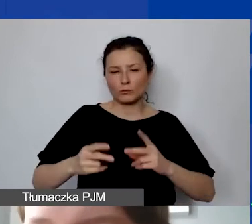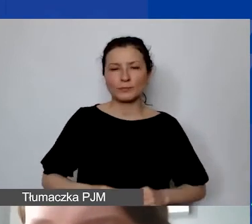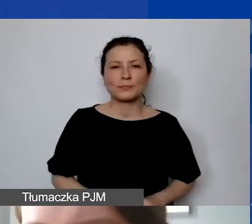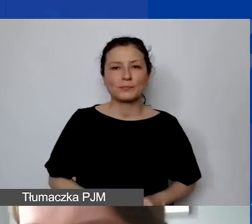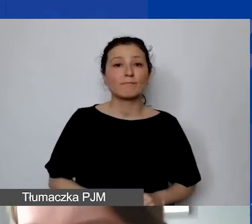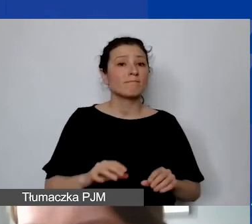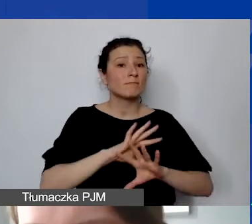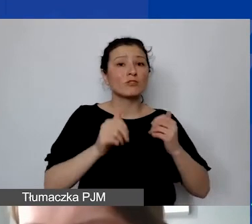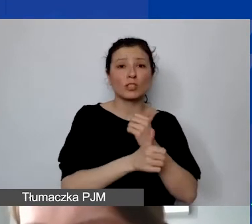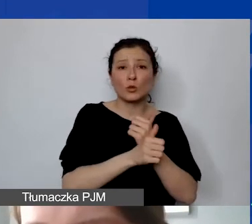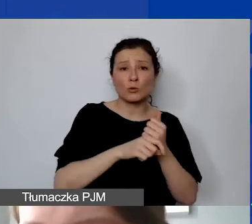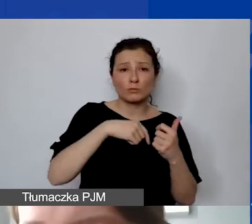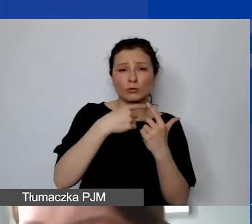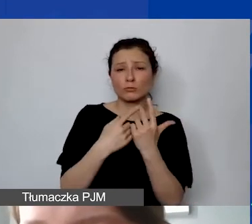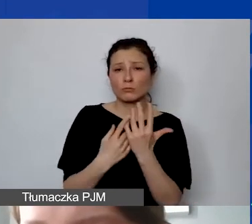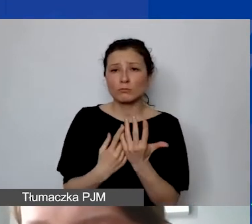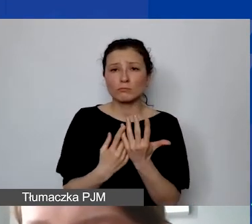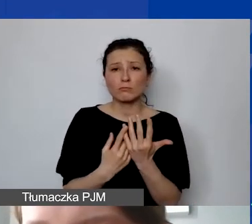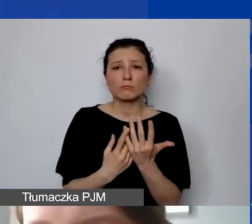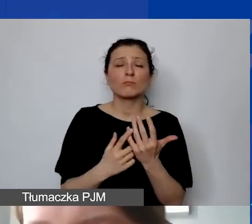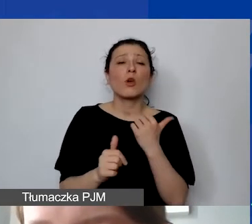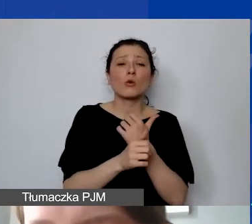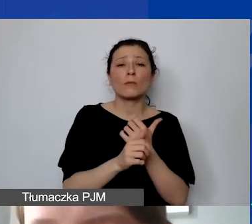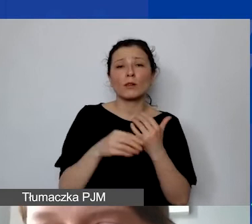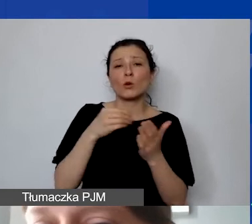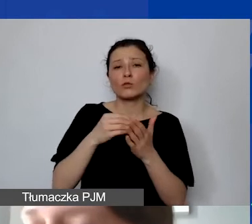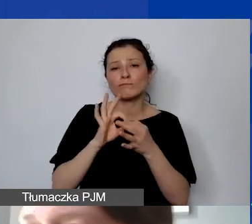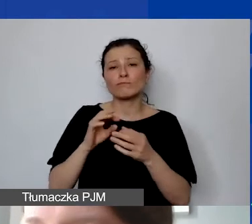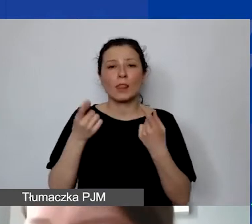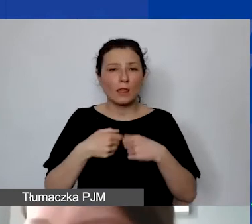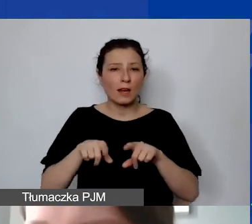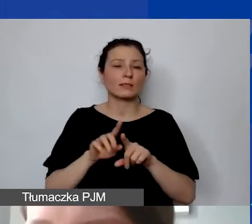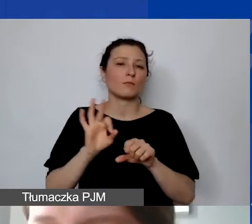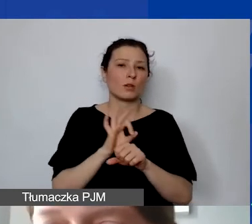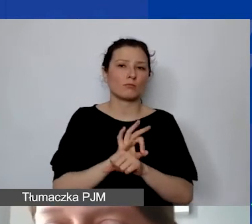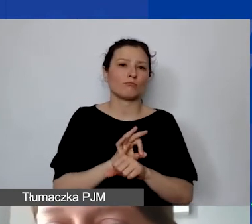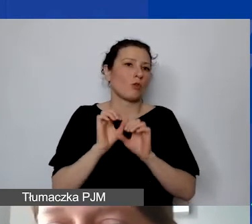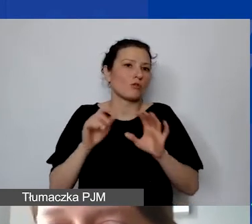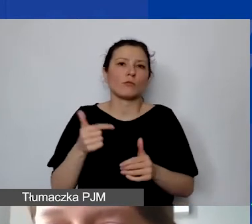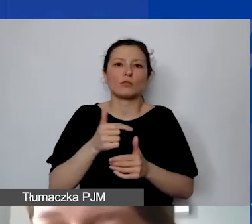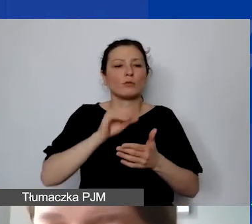które są dokumentami kosztowymi związanymi z realizacją, oczywiście muszą być opisane w sposób trwały,